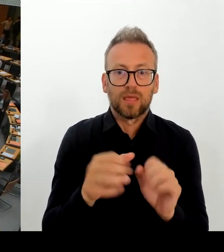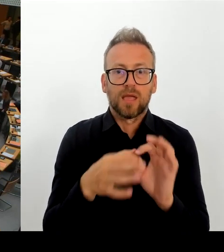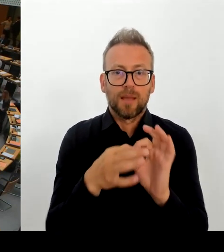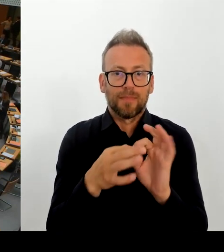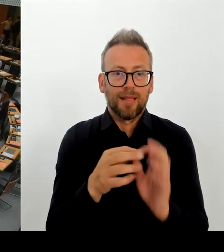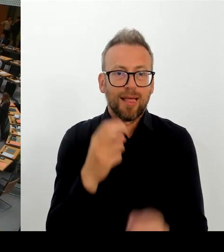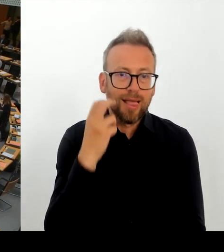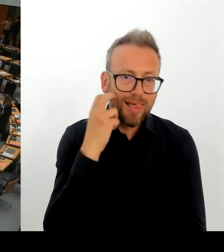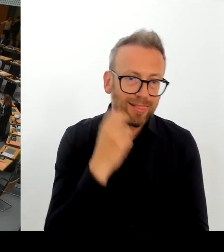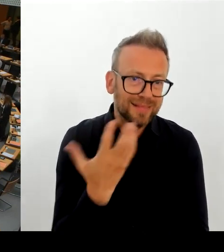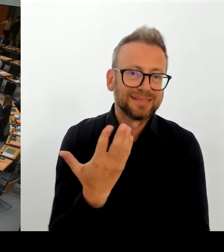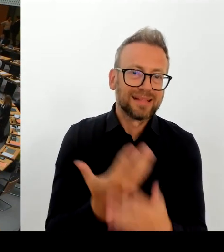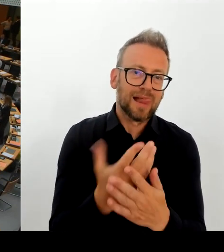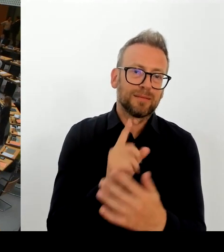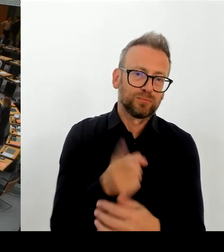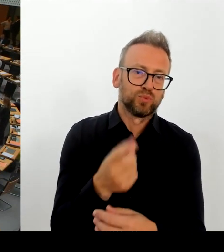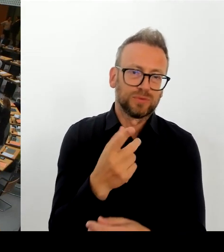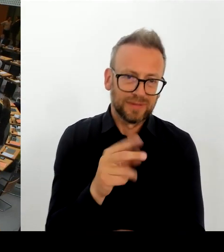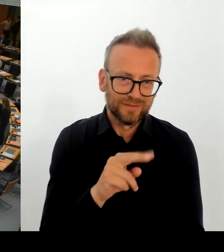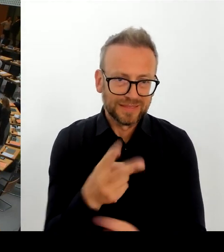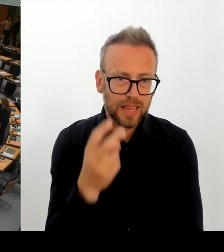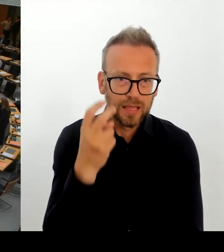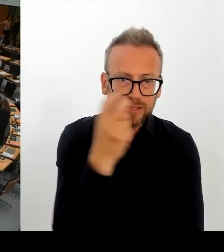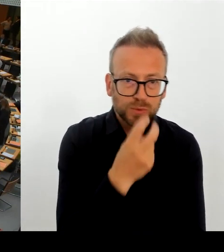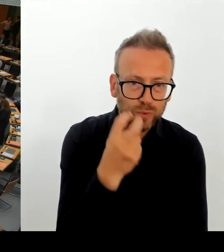Dann geht die nächste Frage an den Abgeordneten Vallendar, bitte schön.